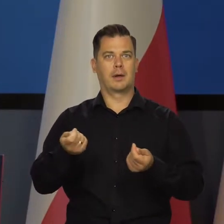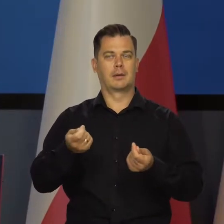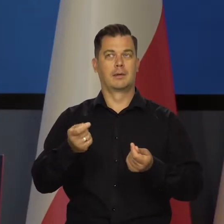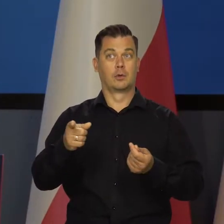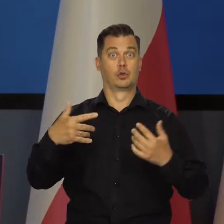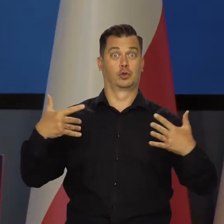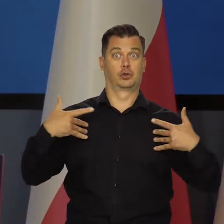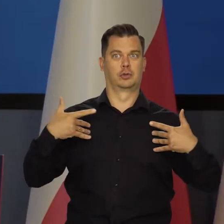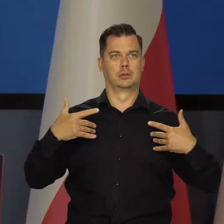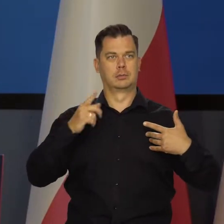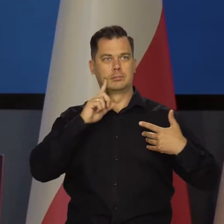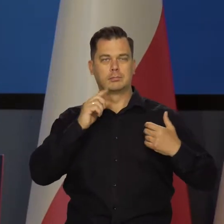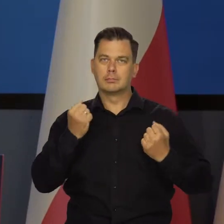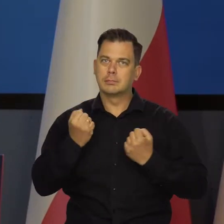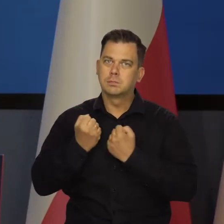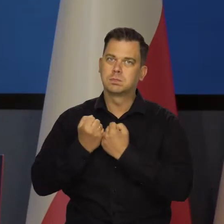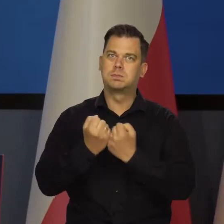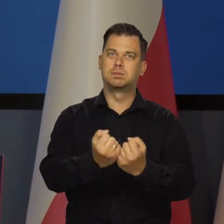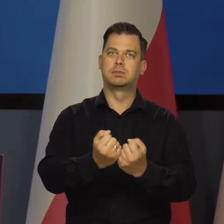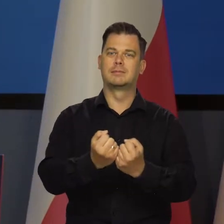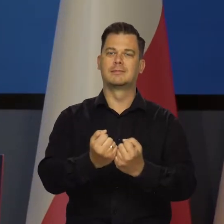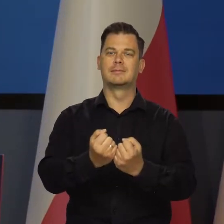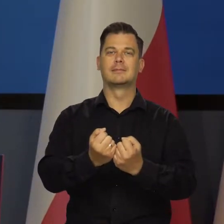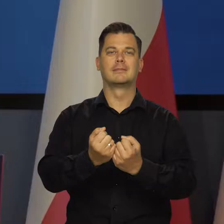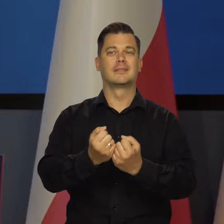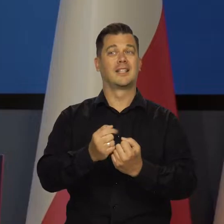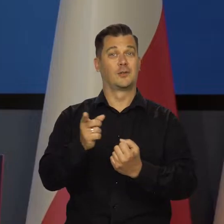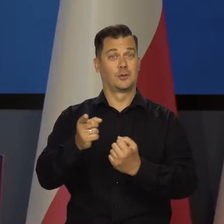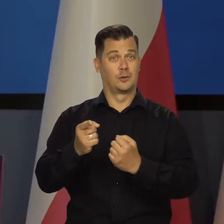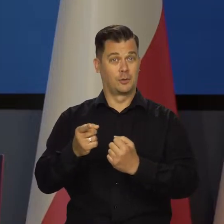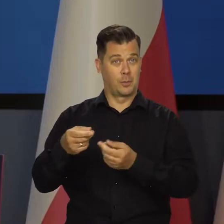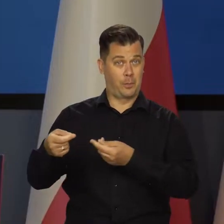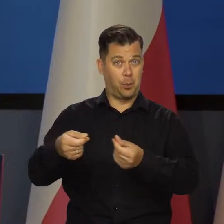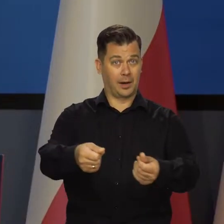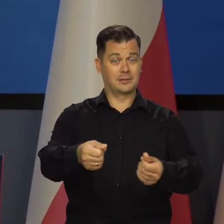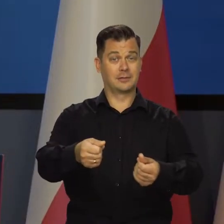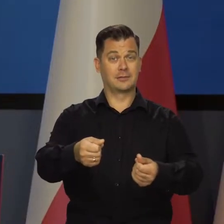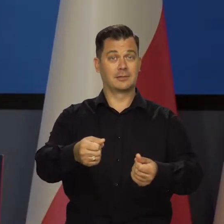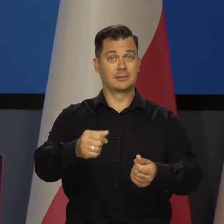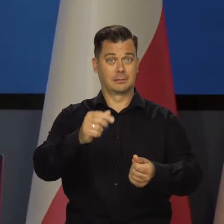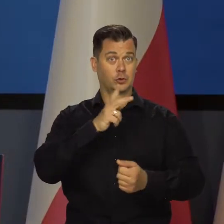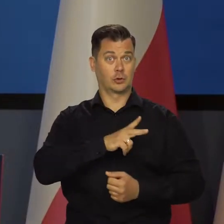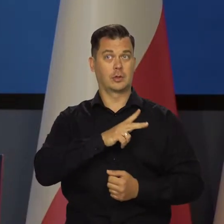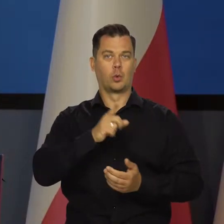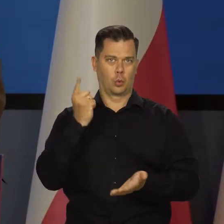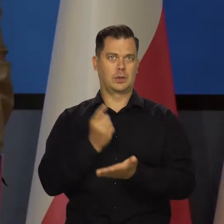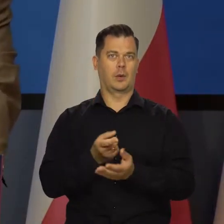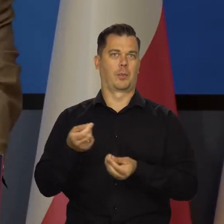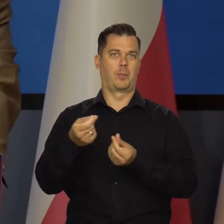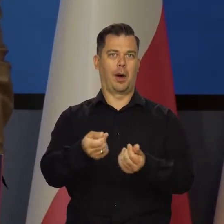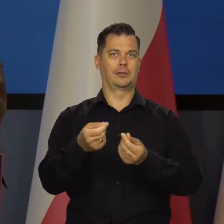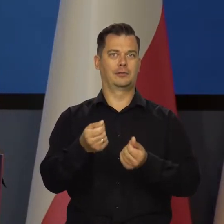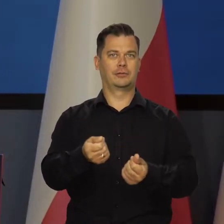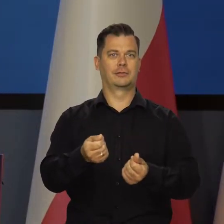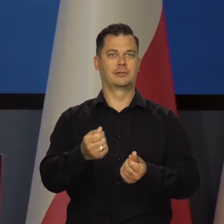na utrzymanie i wzrost poziomu życia i tak dalej. Tę osłonę socjalną, którą się udało w ostatnich latach stworzyć,